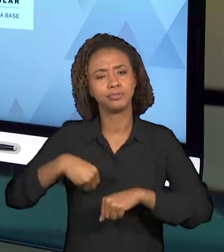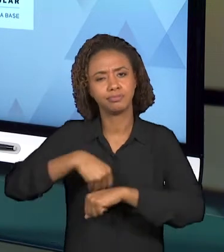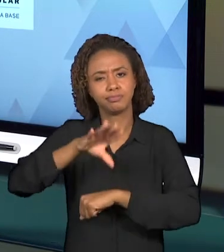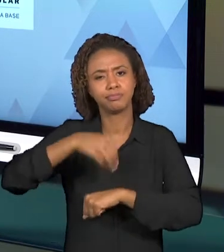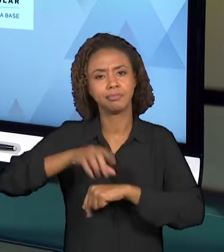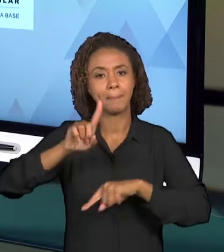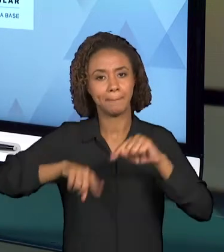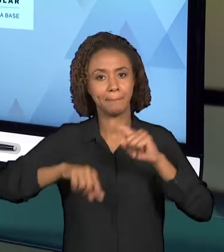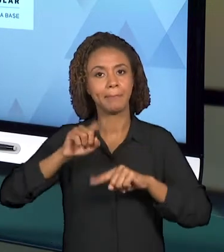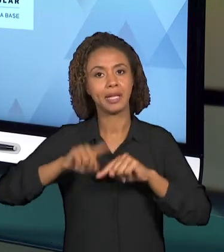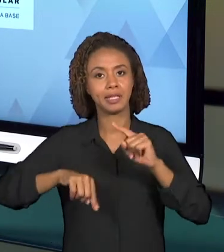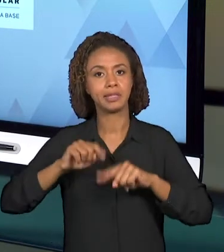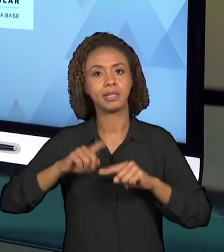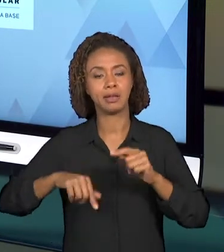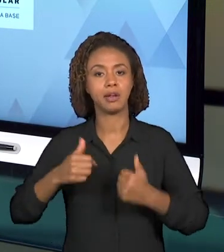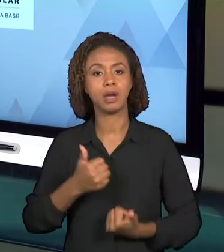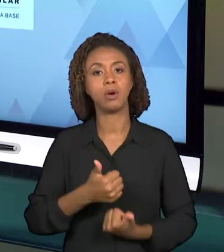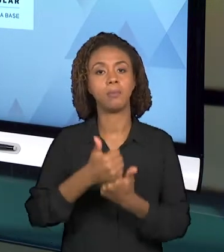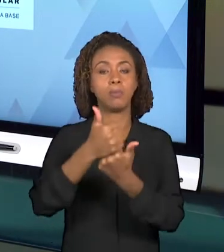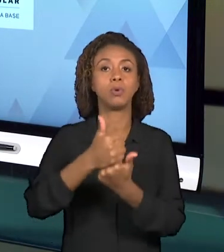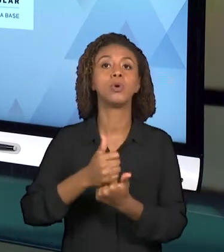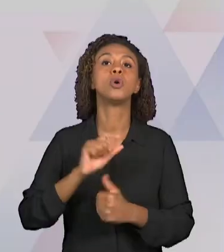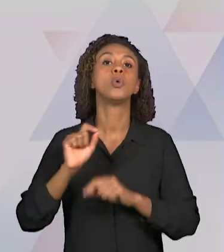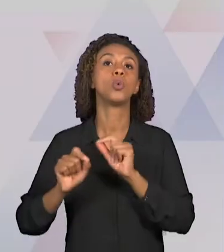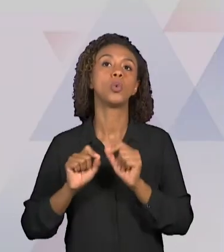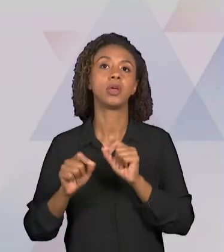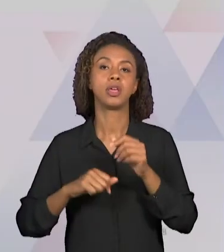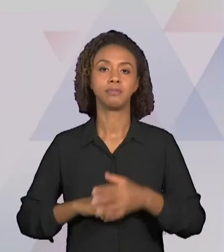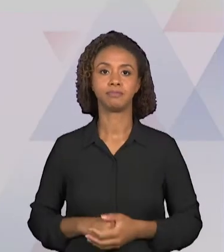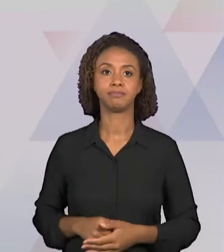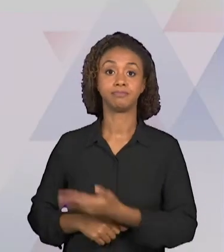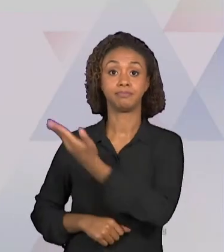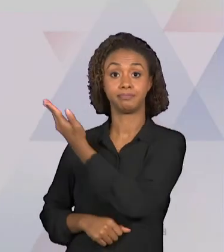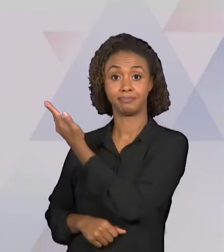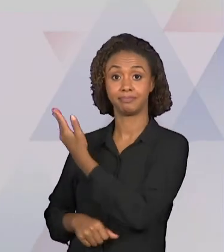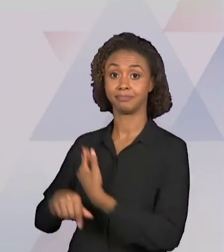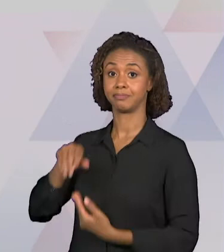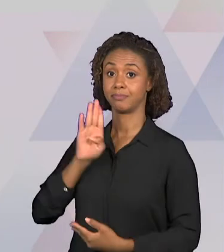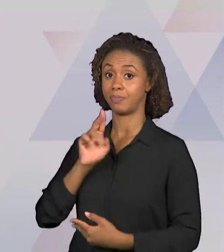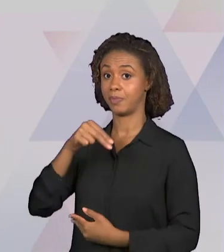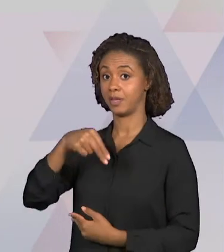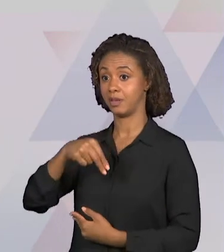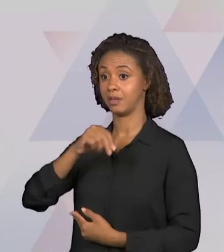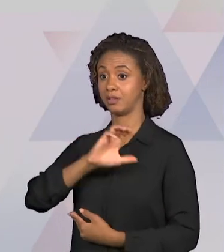A BNCC, QUE É A BASE NACIONAL